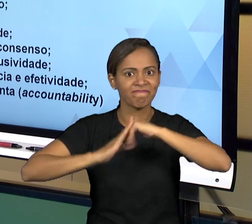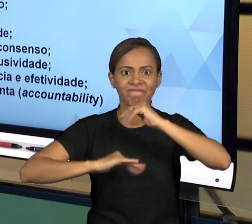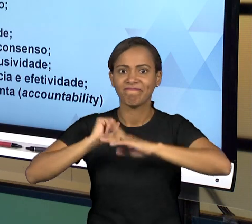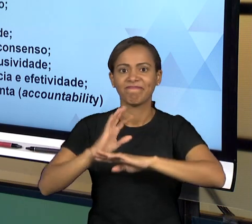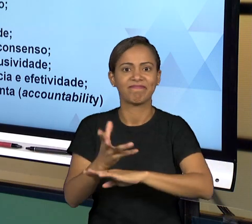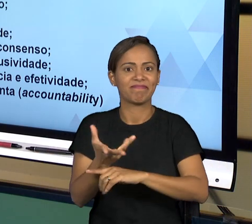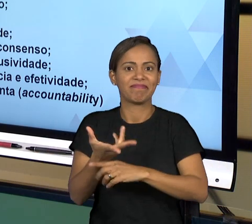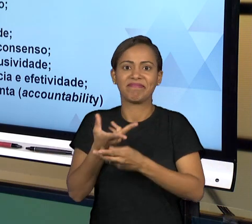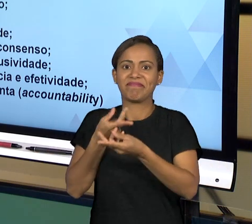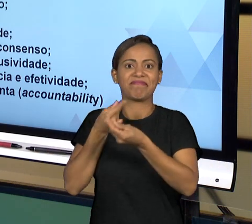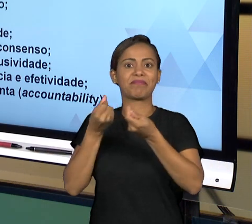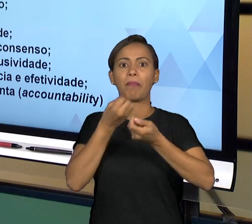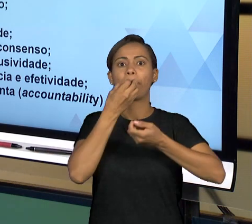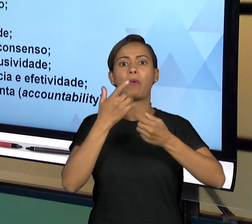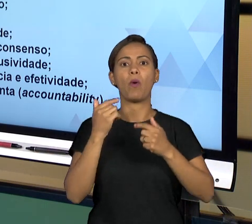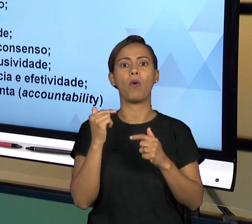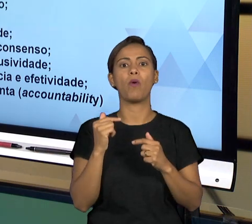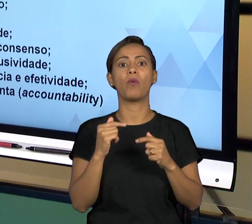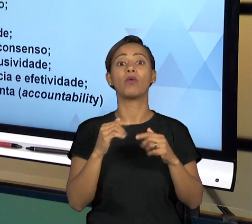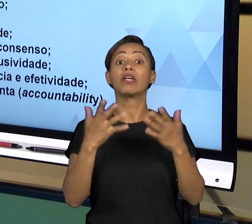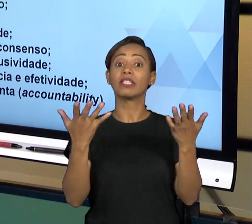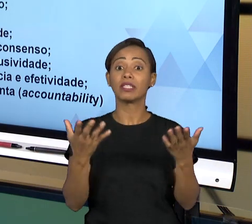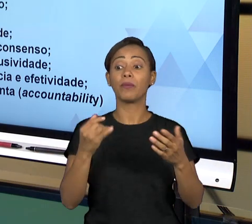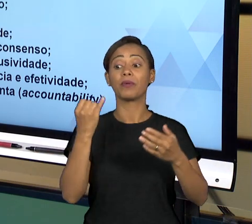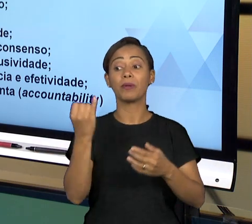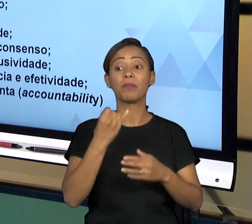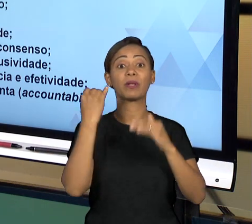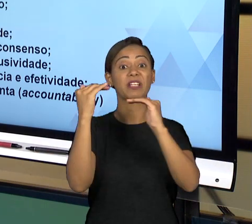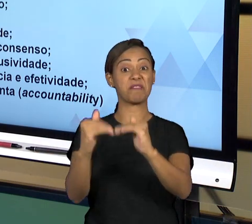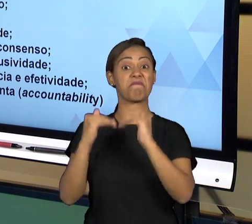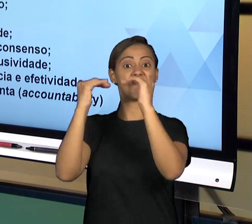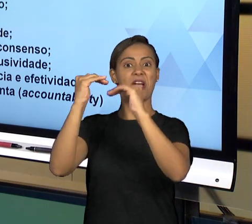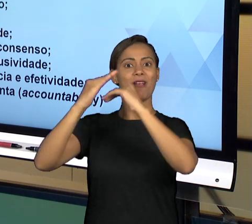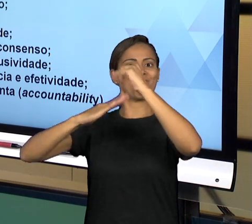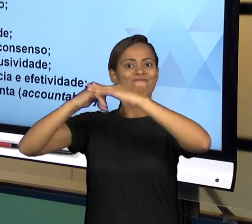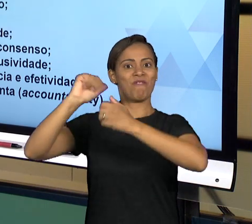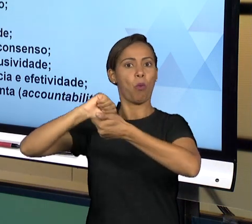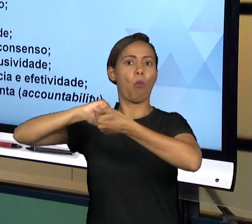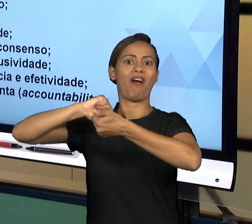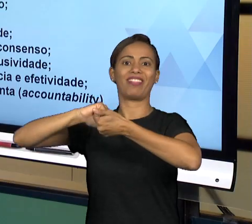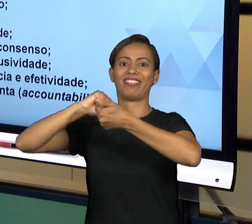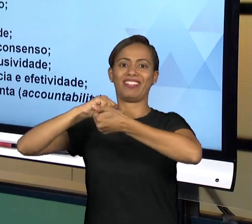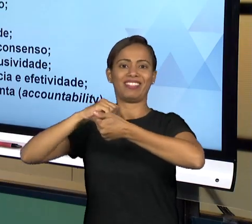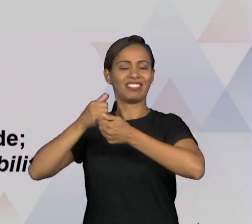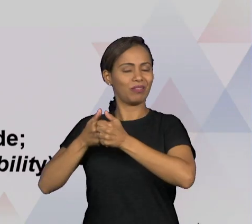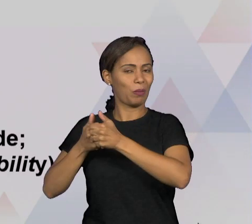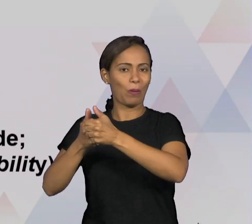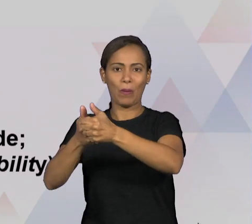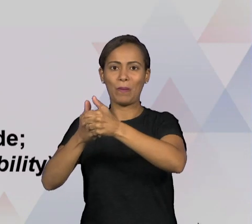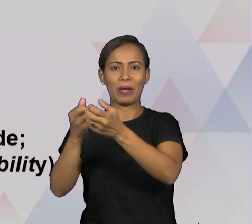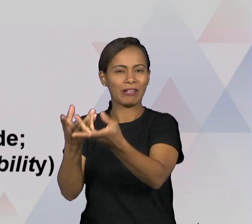MÁXIMO POSSÍVEL UMA PRESTAÇÃO DE SERVIÇOS EFICIENTE, COM EFICÁCIA E EFETIVIDADE; E